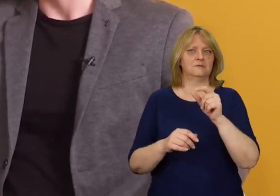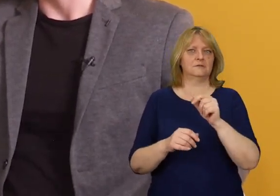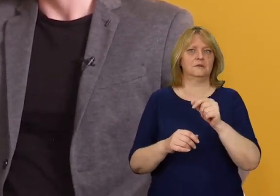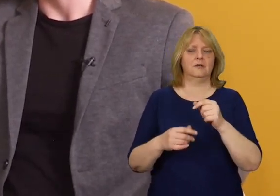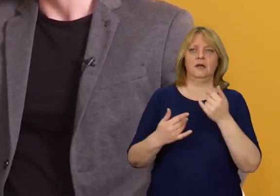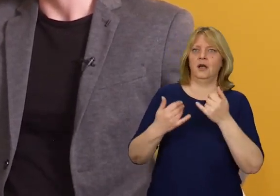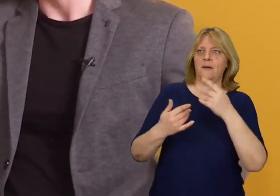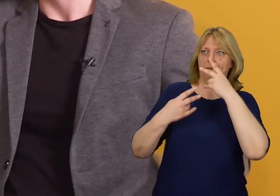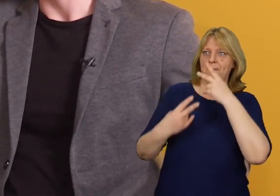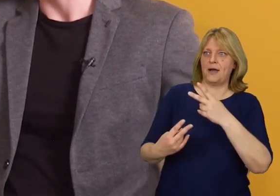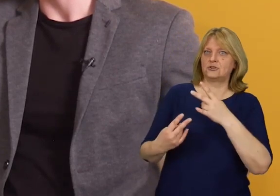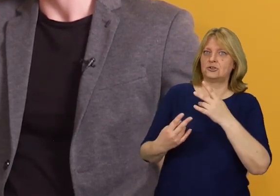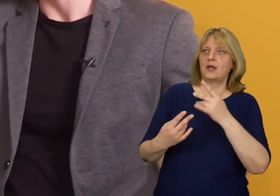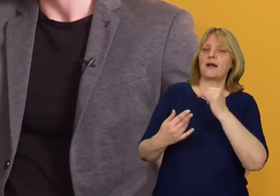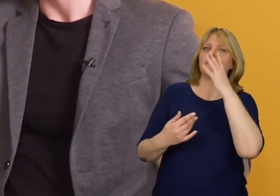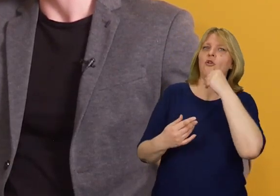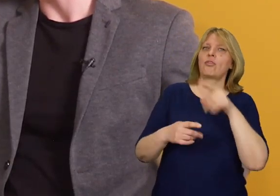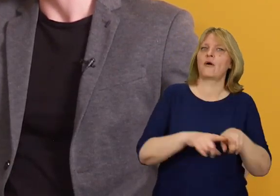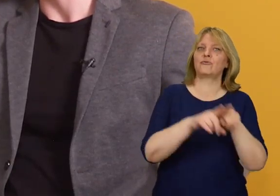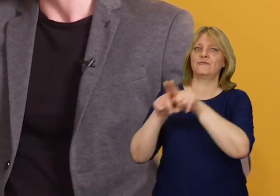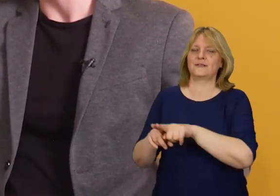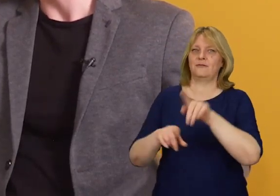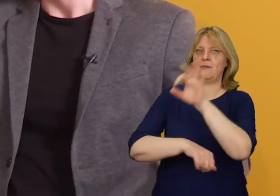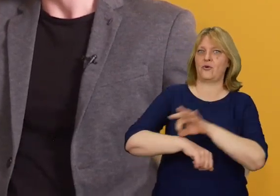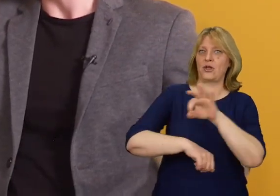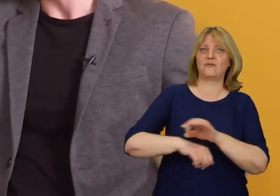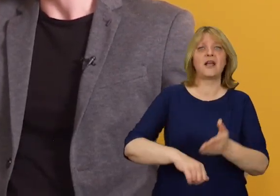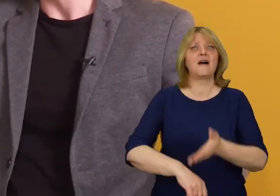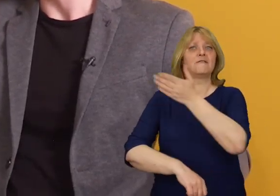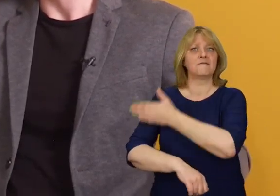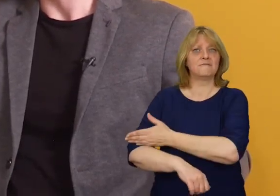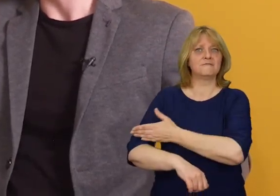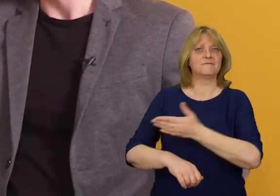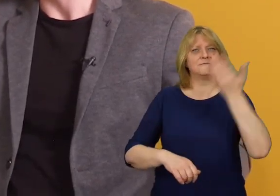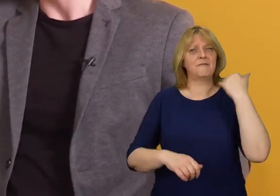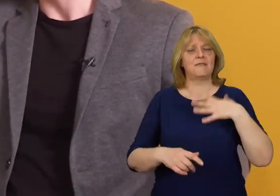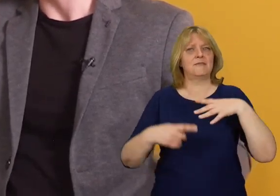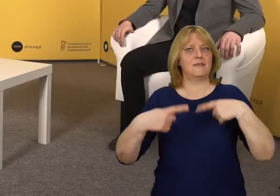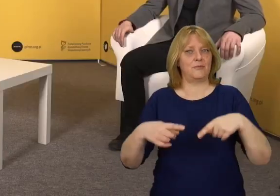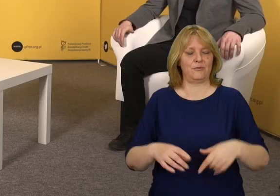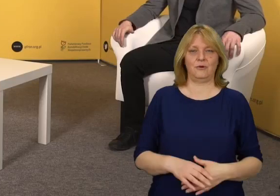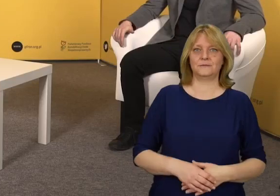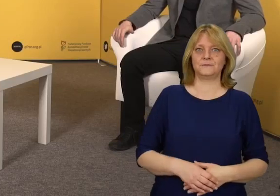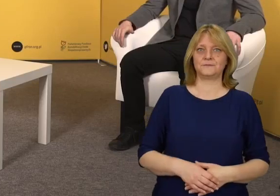patrząc przez pryzmat tego uniwersalnego projektowania, które nie pojawiały się w tradycyjnym projektowaniu?